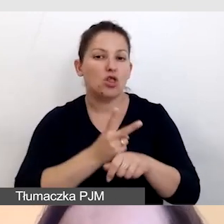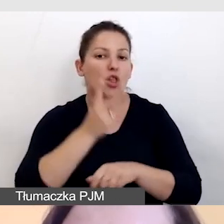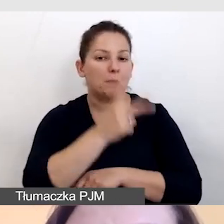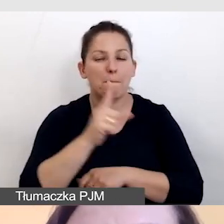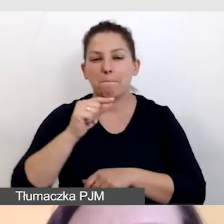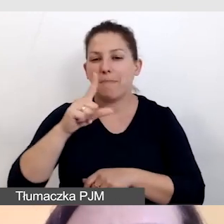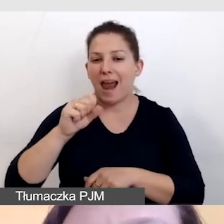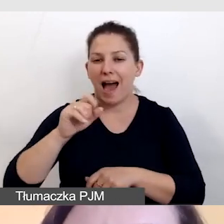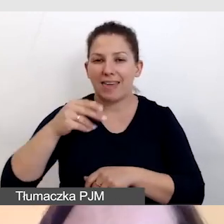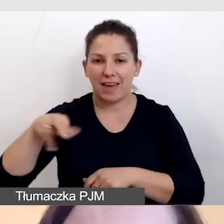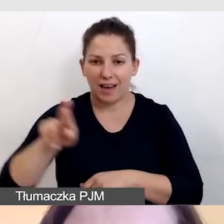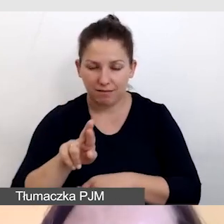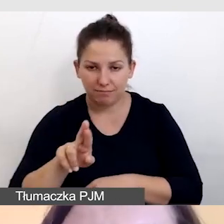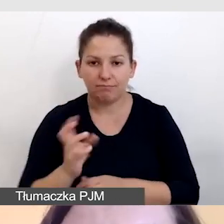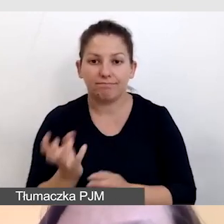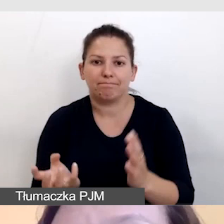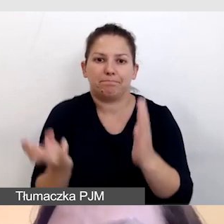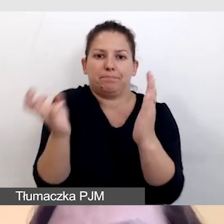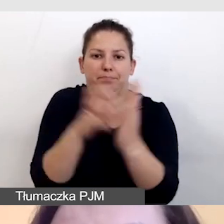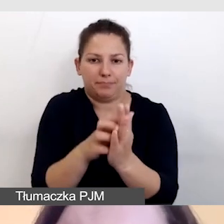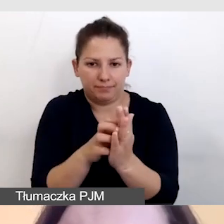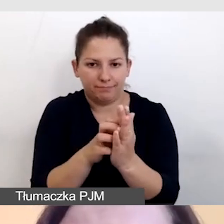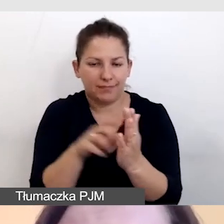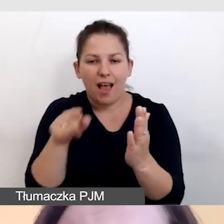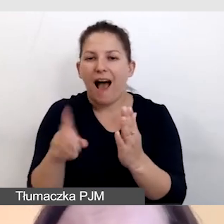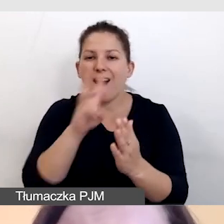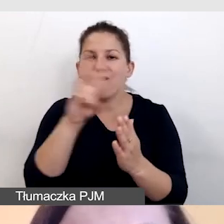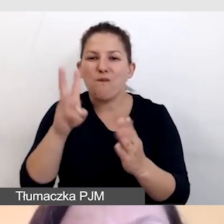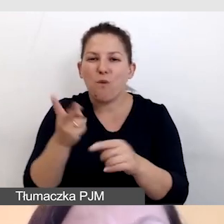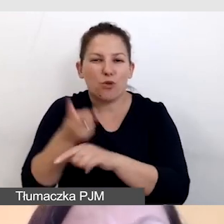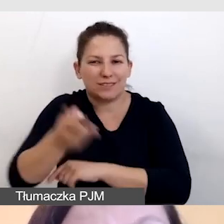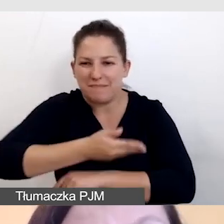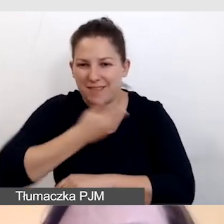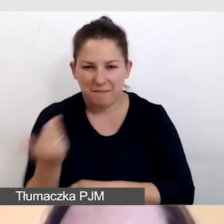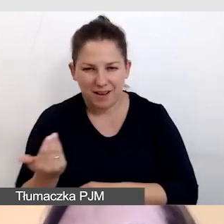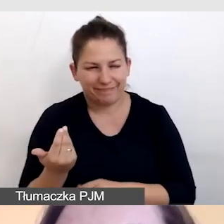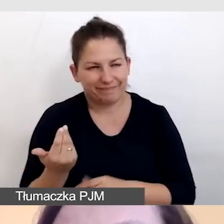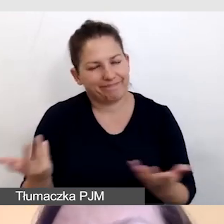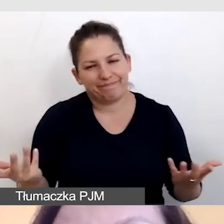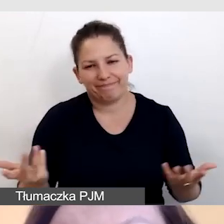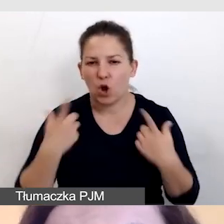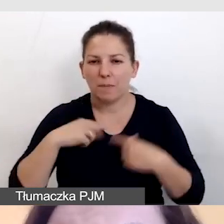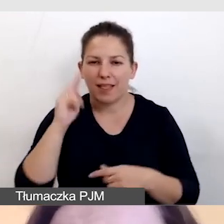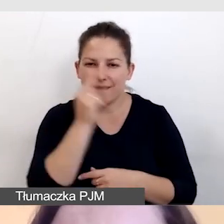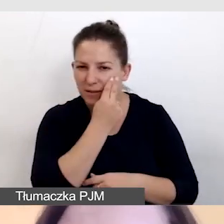i umieścimy go na niedostępnej stronie internetowej, to osoba niewidoma może również nie dotrzeć